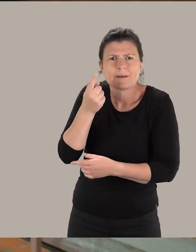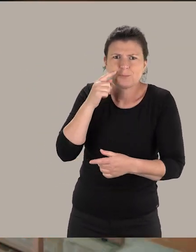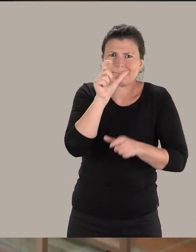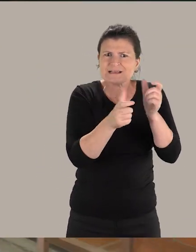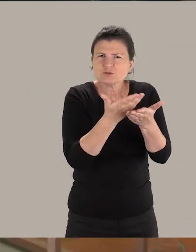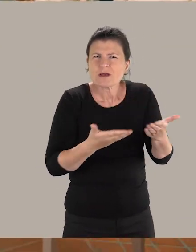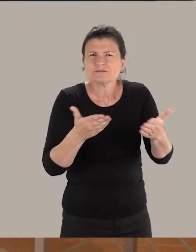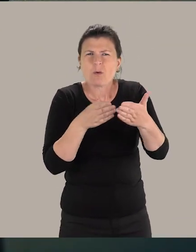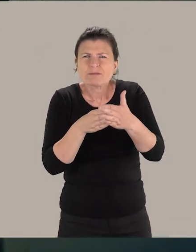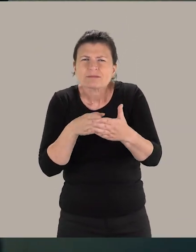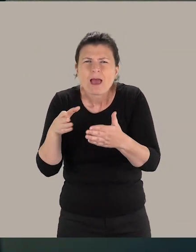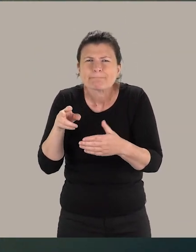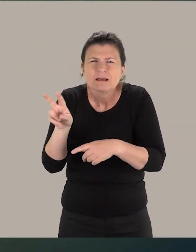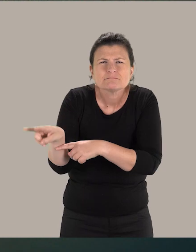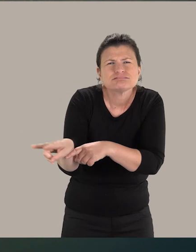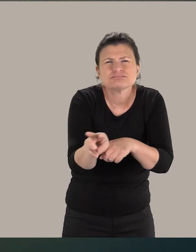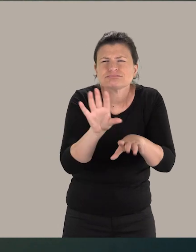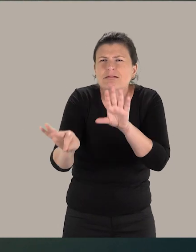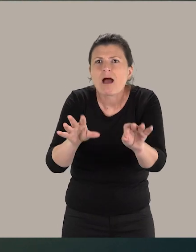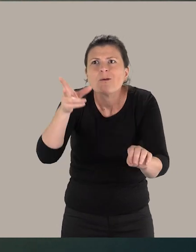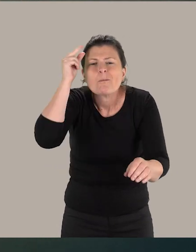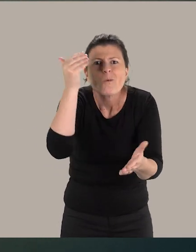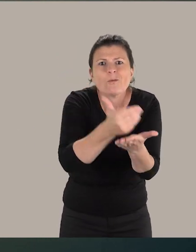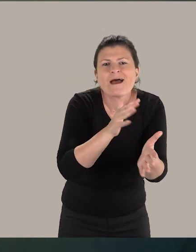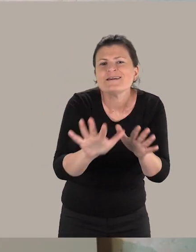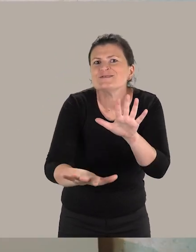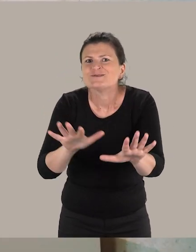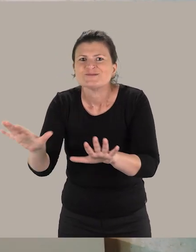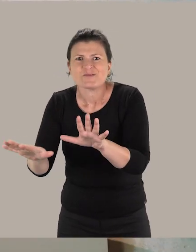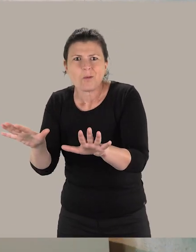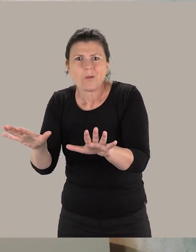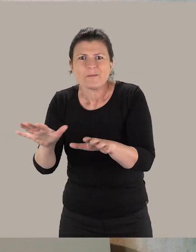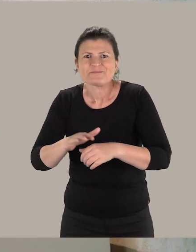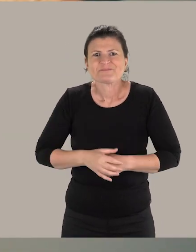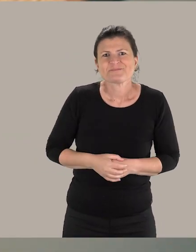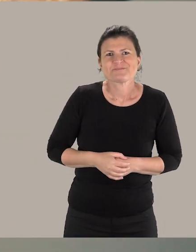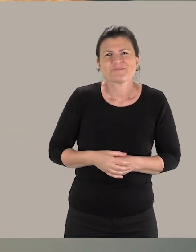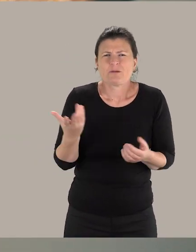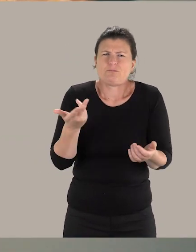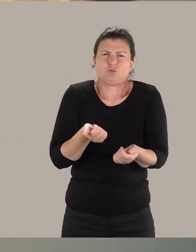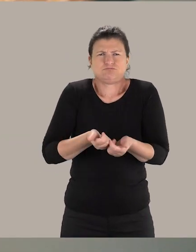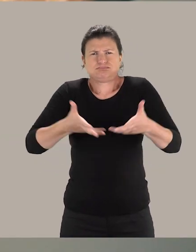pour permettre aux personnes en situation de handicap de vraiment mieux comprendre ces collections. Et effectivement, la plupart du temps,